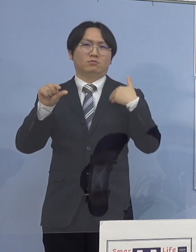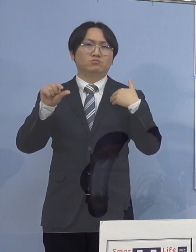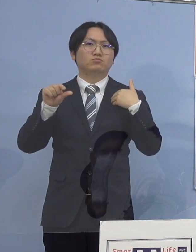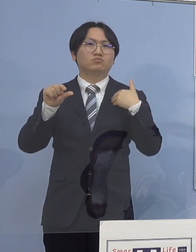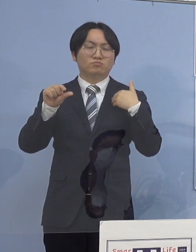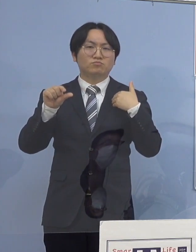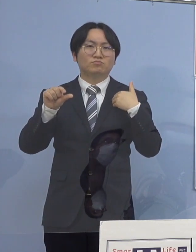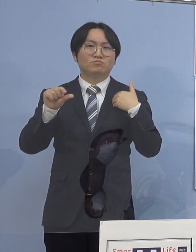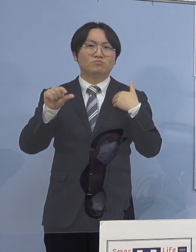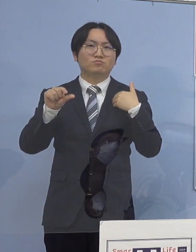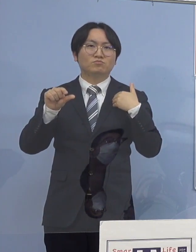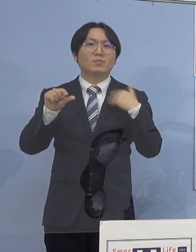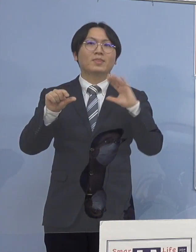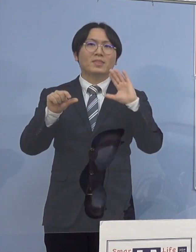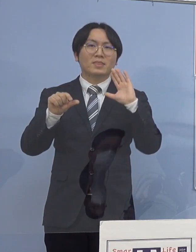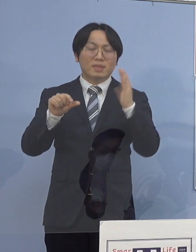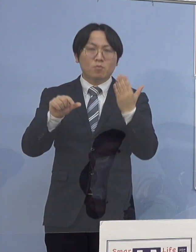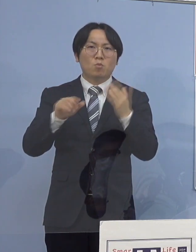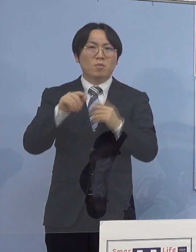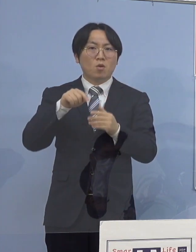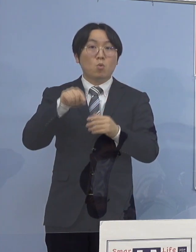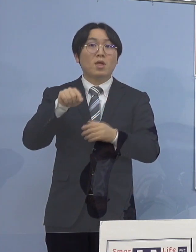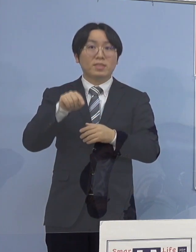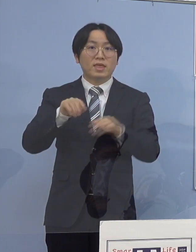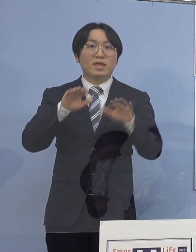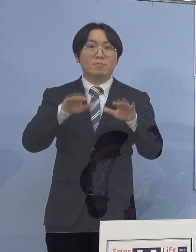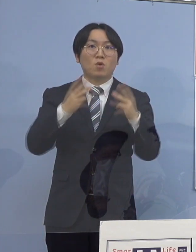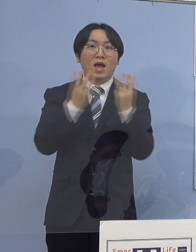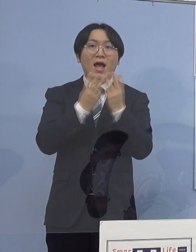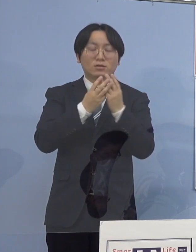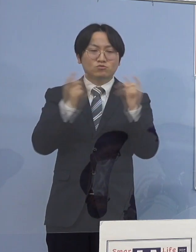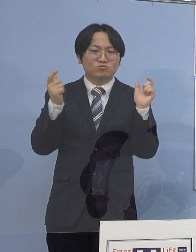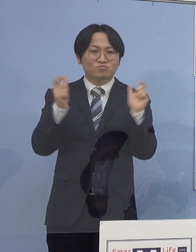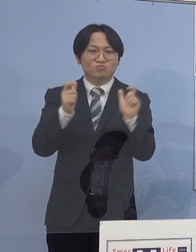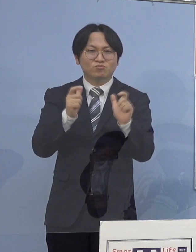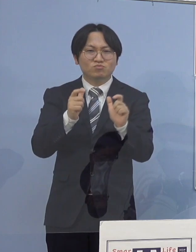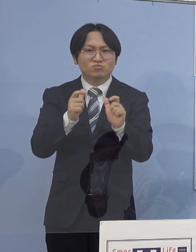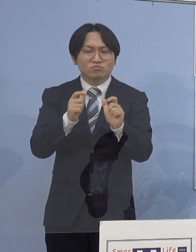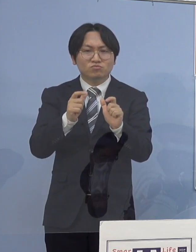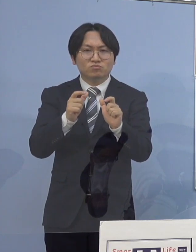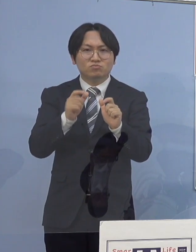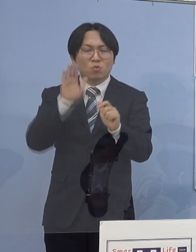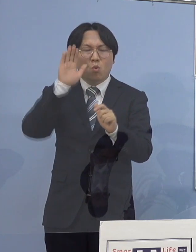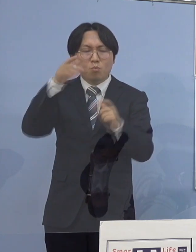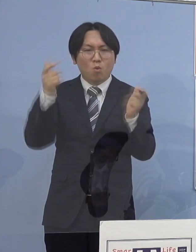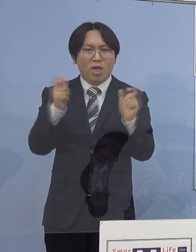これをもって減少傾向に入ったとは 言えないと考えるべきであり